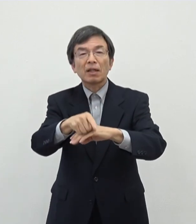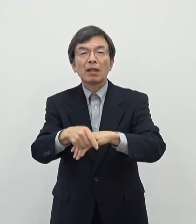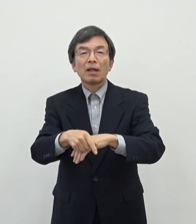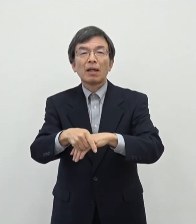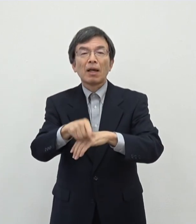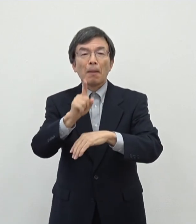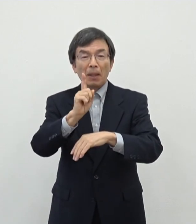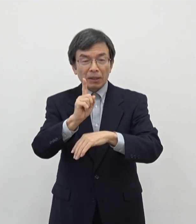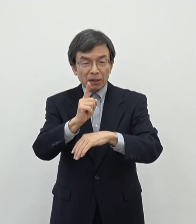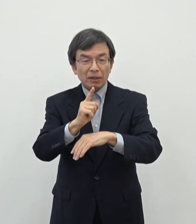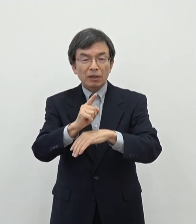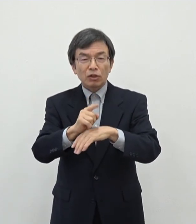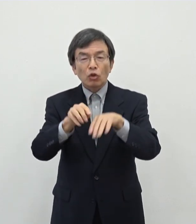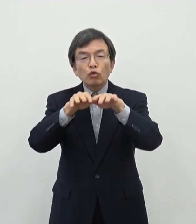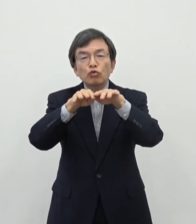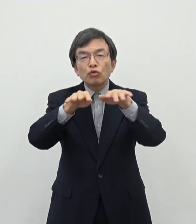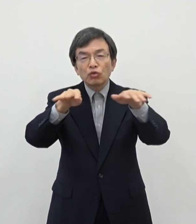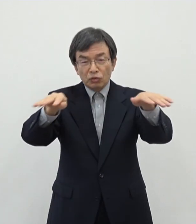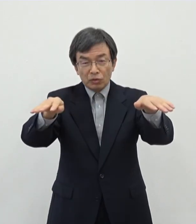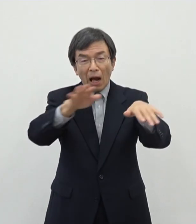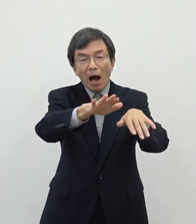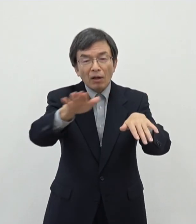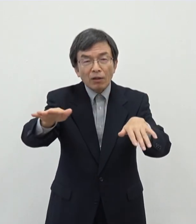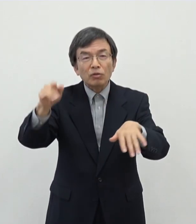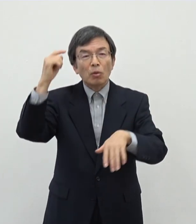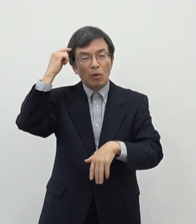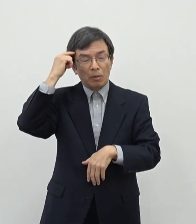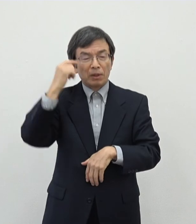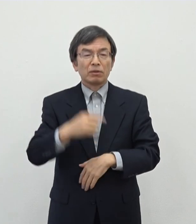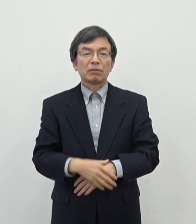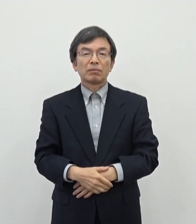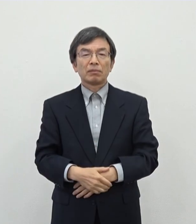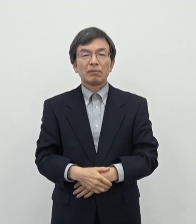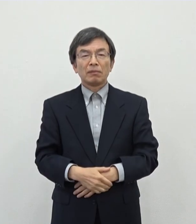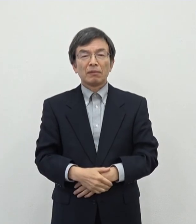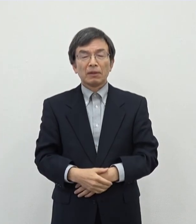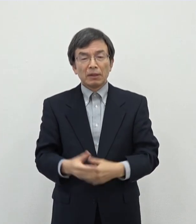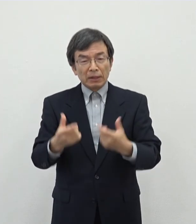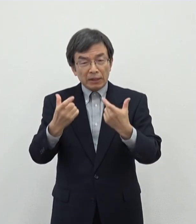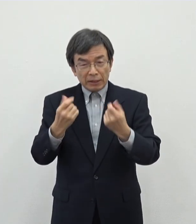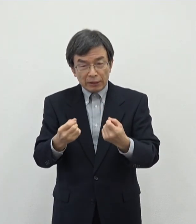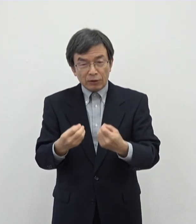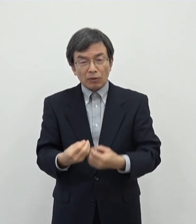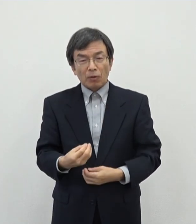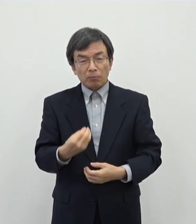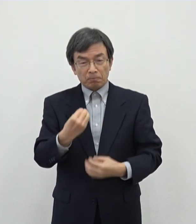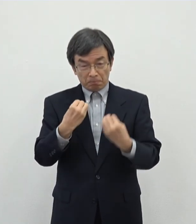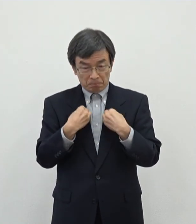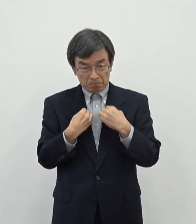あの周知が図られているというふうに思いますのでしっかりと感染対策をしていただいた上でですね